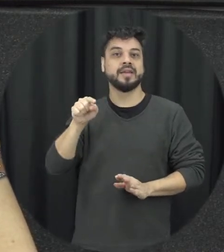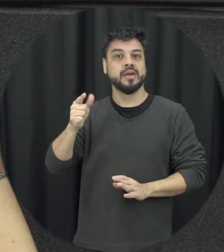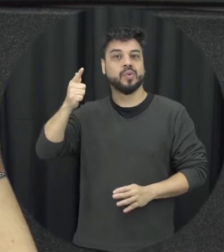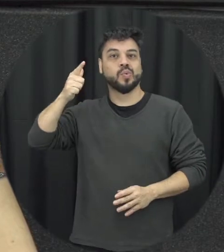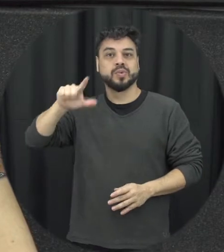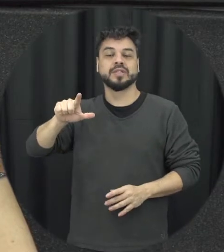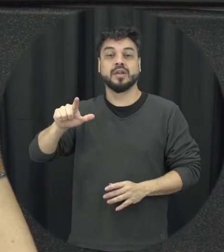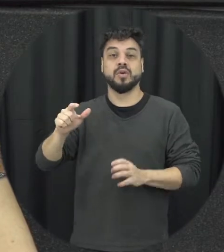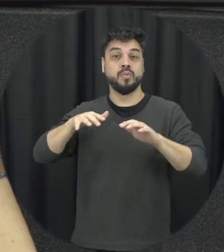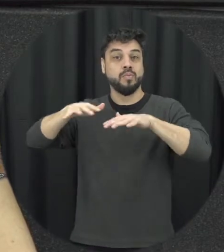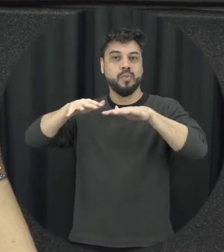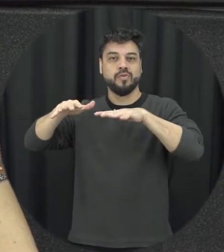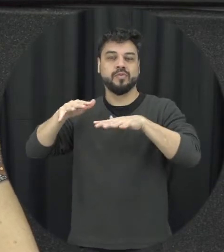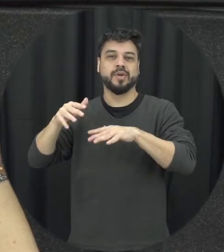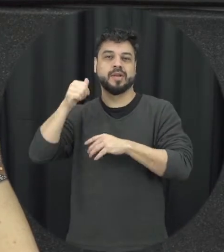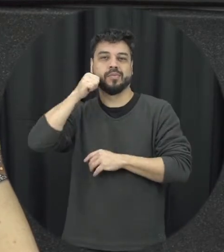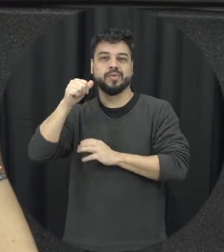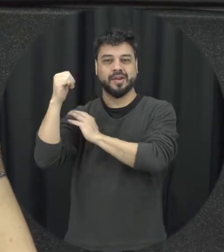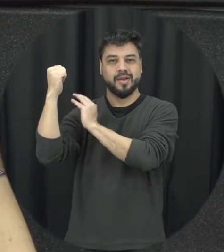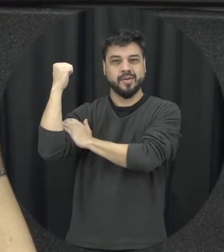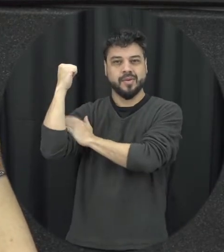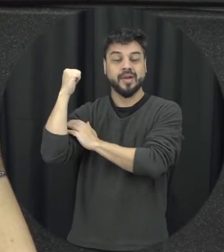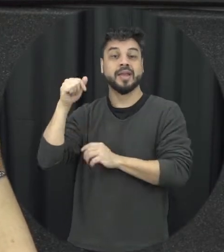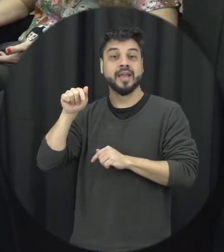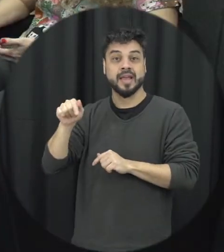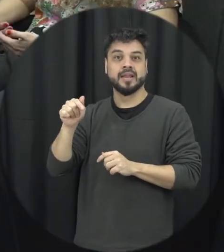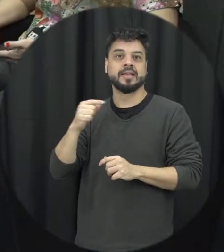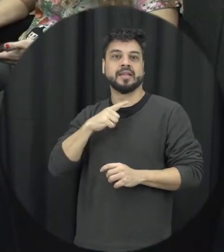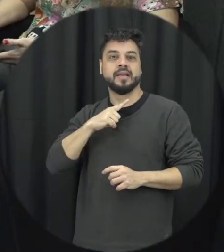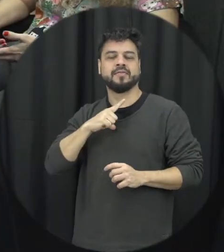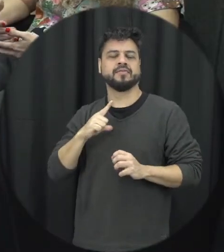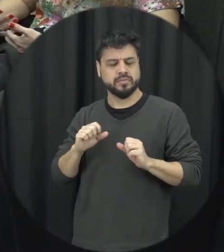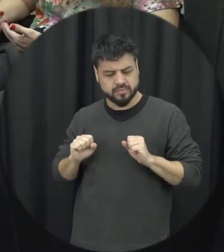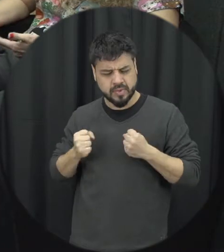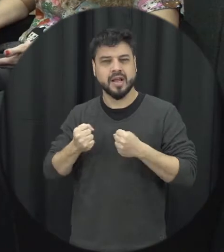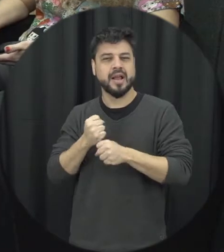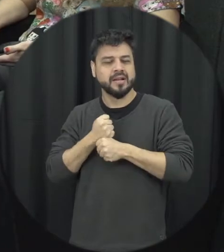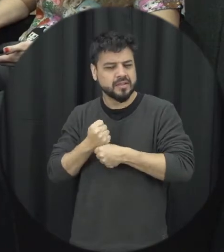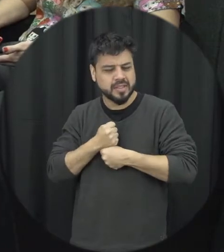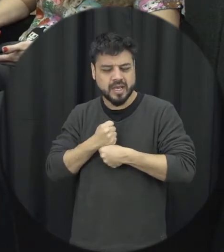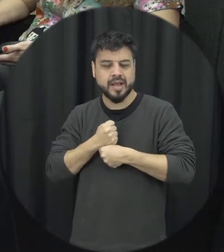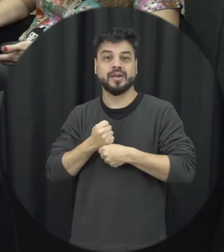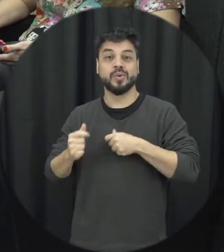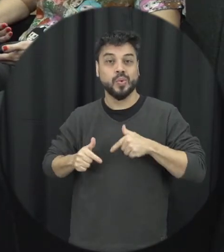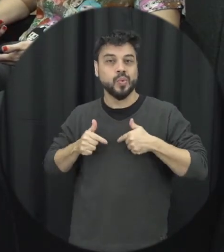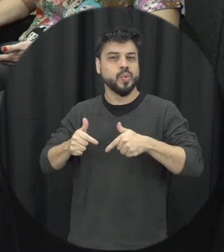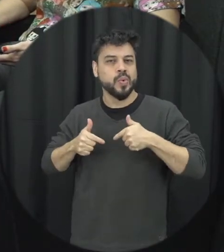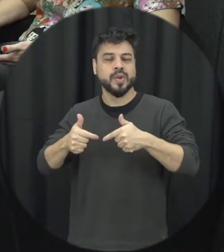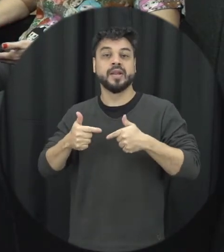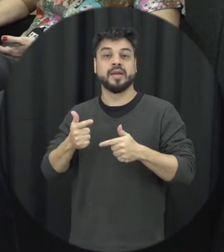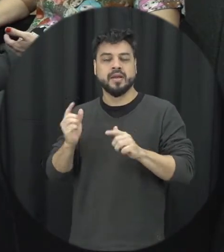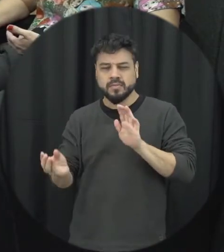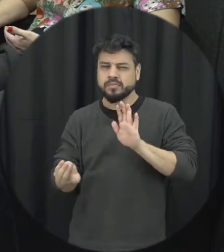movimento feminista e de mulheres de décadas de luta para inserir nas pautas e nas agendas essa